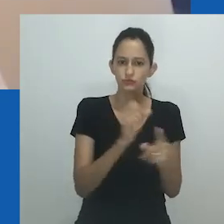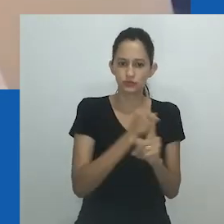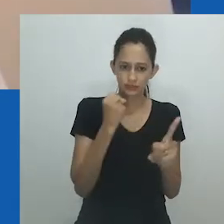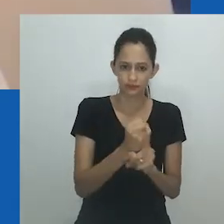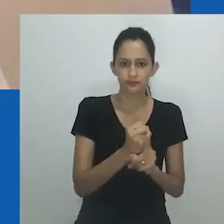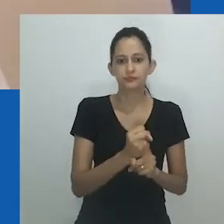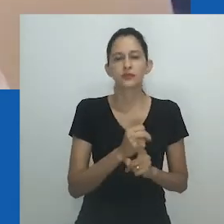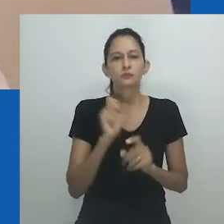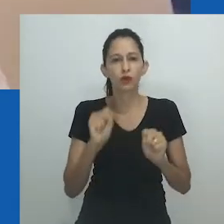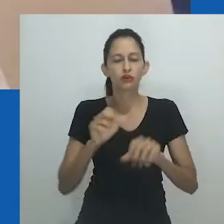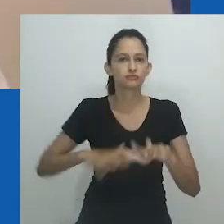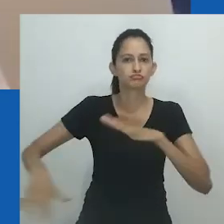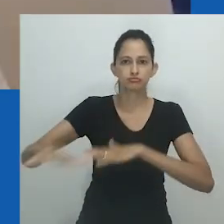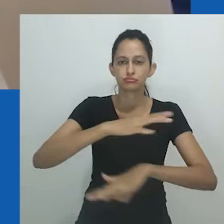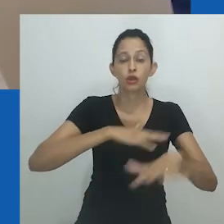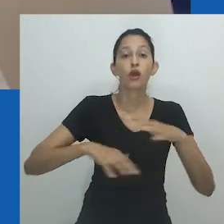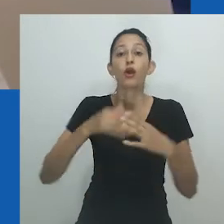ou além do que os homens são agora.